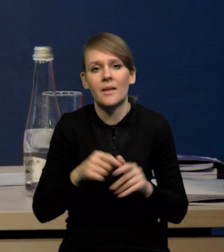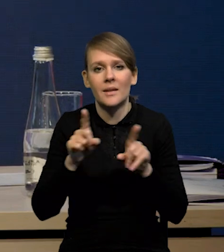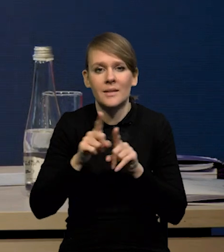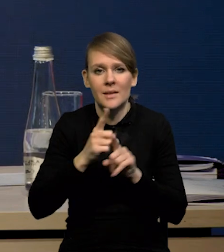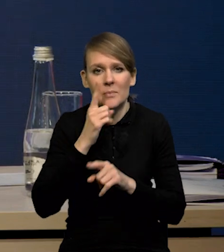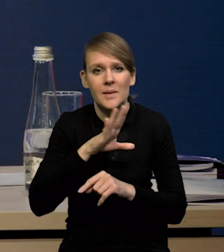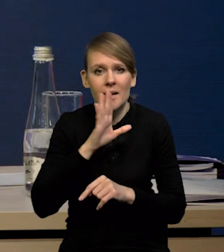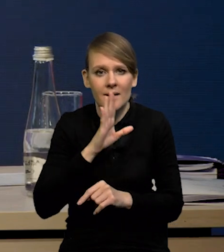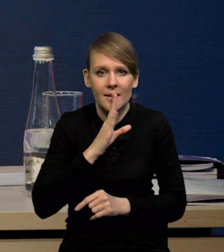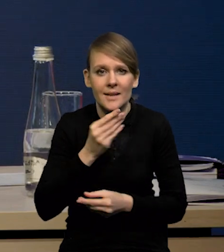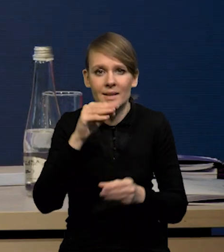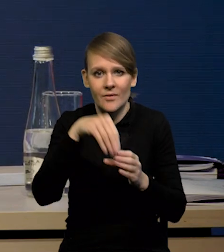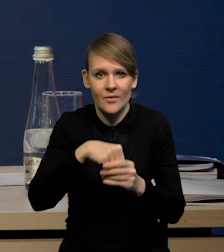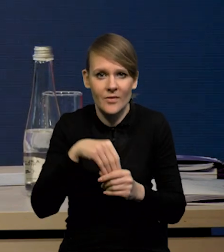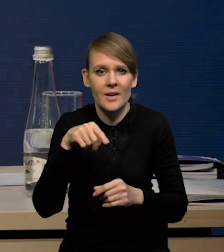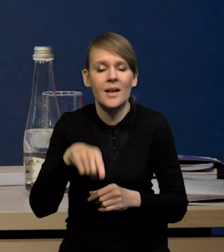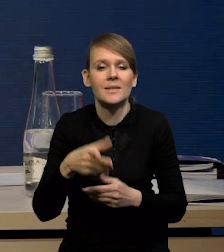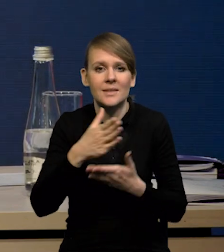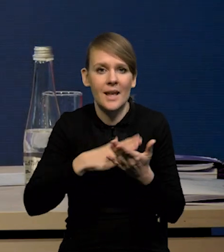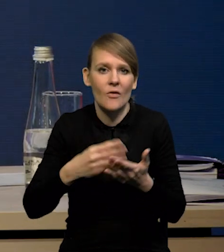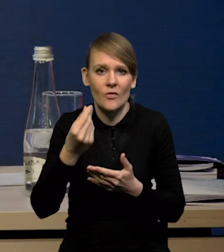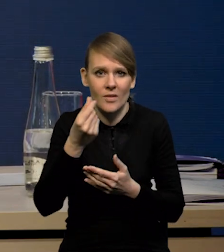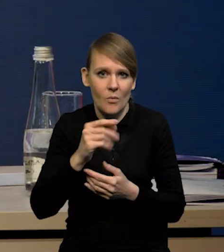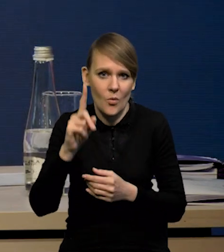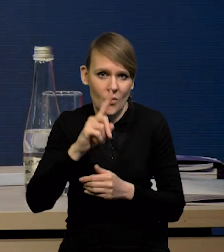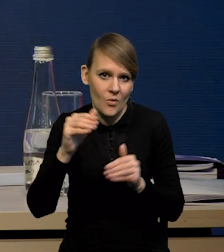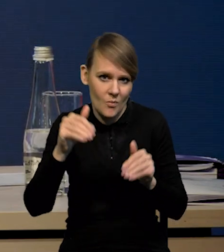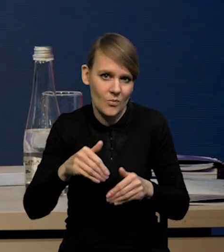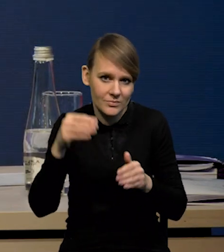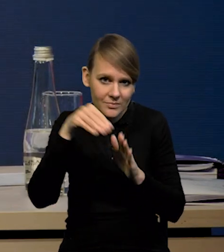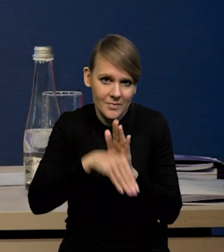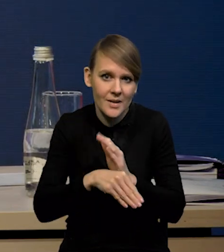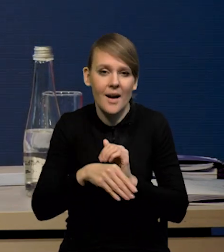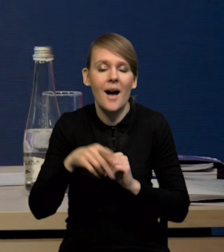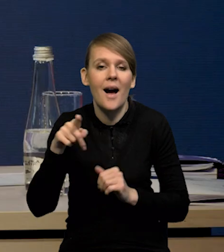mieliśmy spadek prawdopodobnie inwestycji sektora finansów publicznych. Natomiast, jeśli chodzi o przedsiębiorstwa,